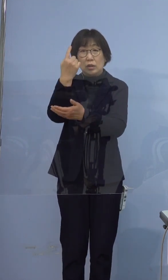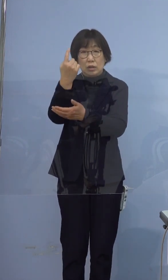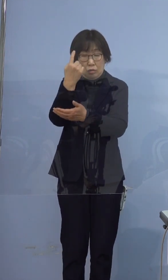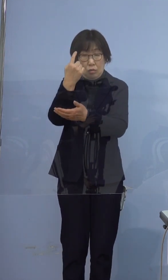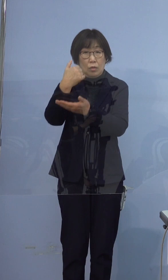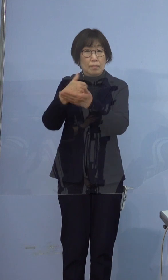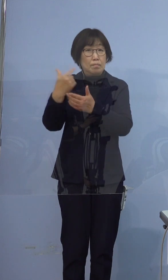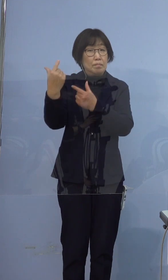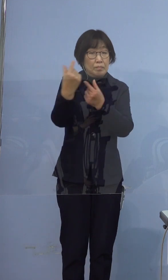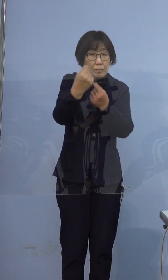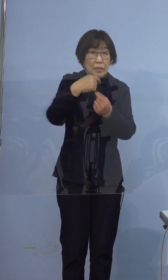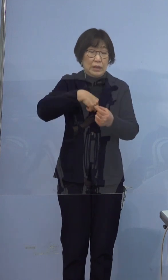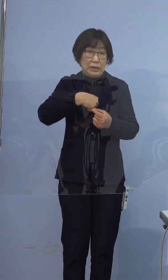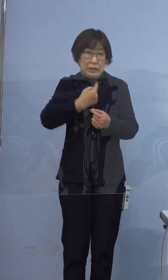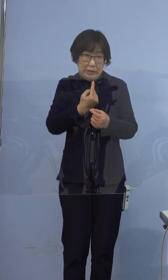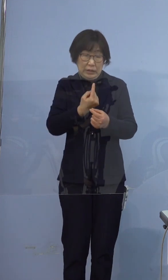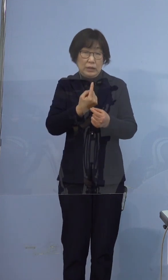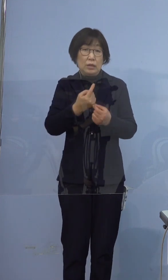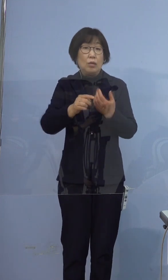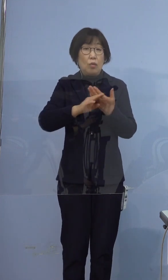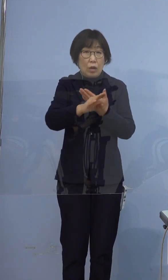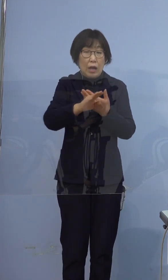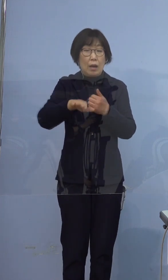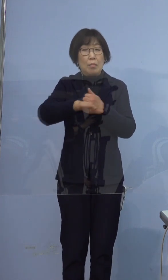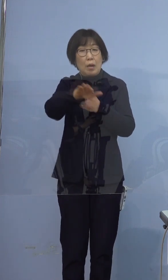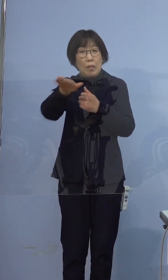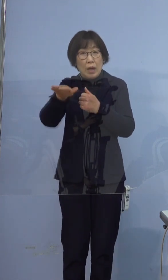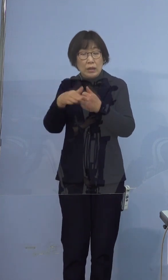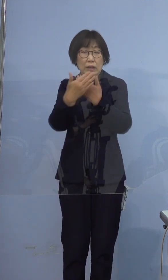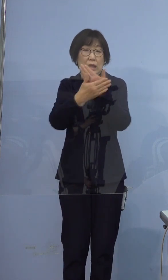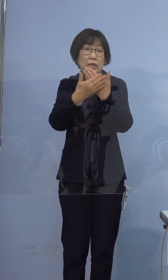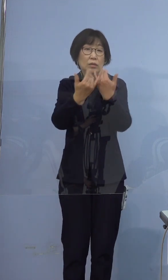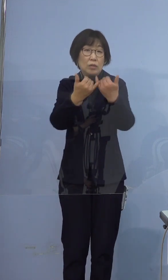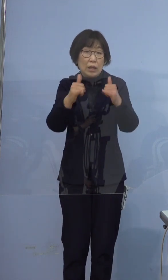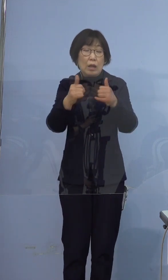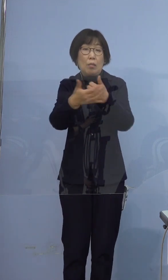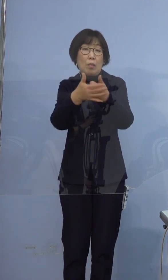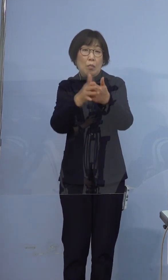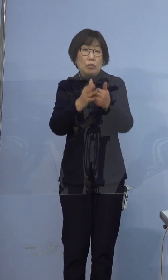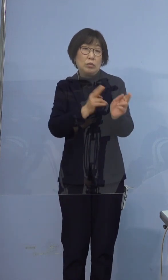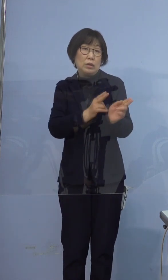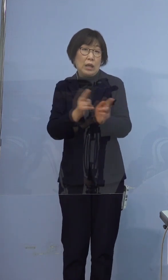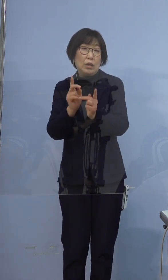ご自身はもとより周りの大切な方を 守る対応をお願いいたします